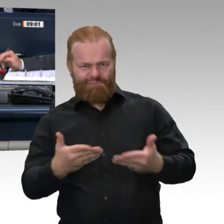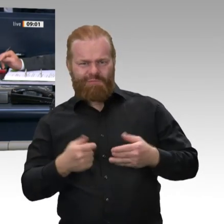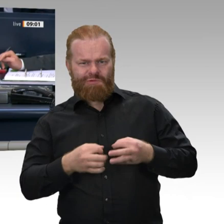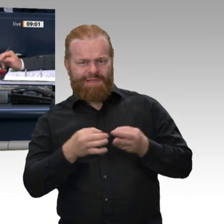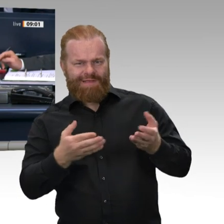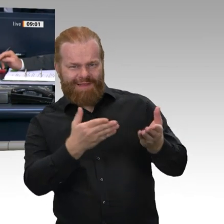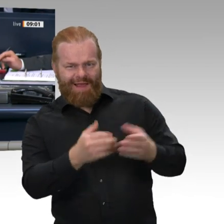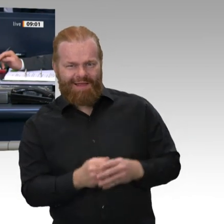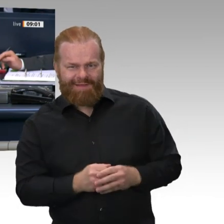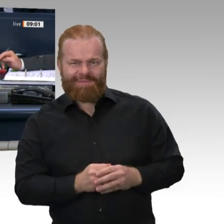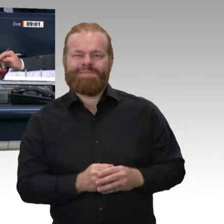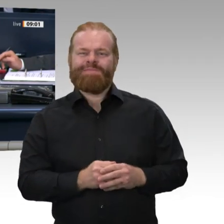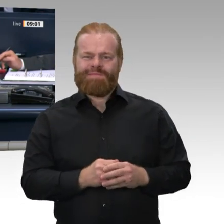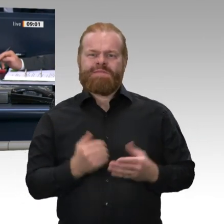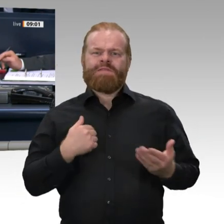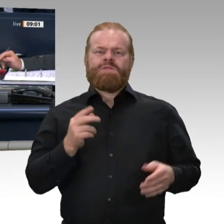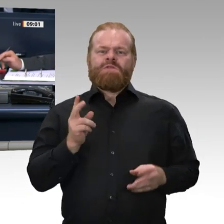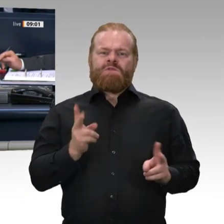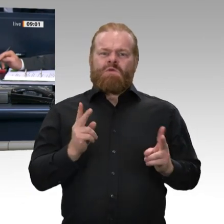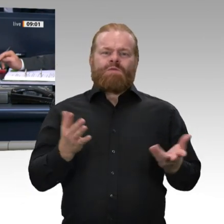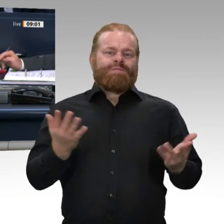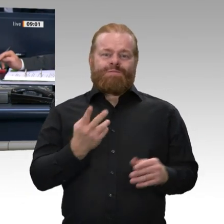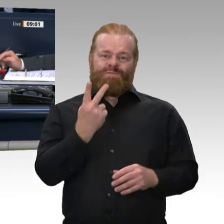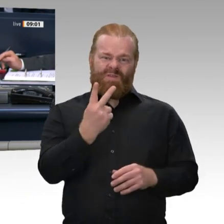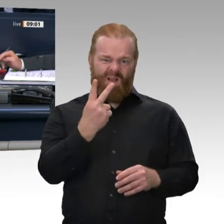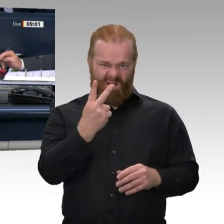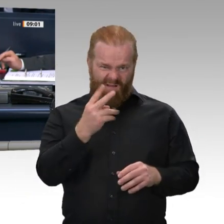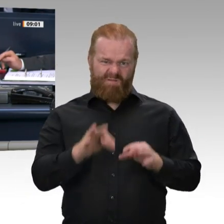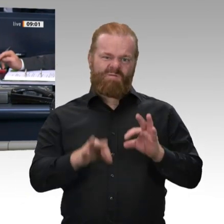Mitglied des Gemeinsamen Ausschusses gemäß Artikel 53a Grundgesetz gewählt werden.